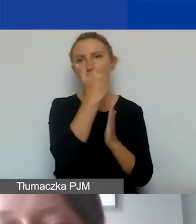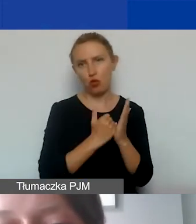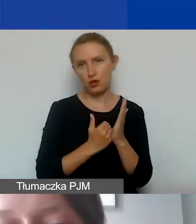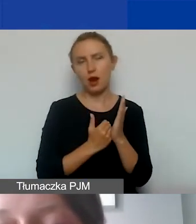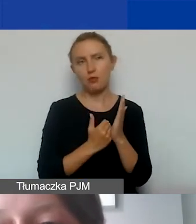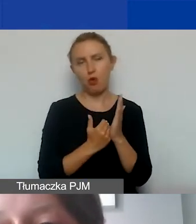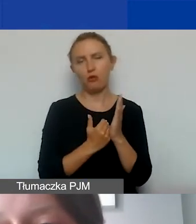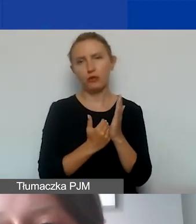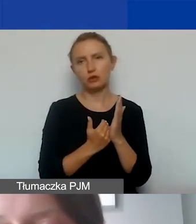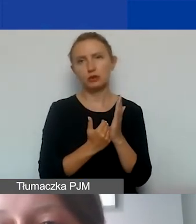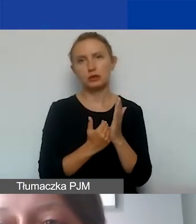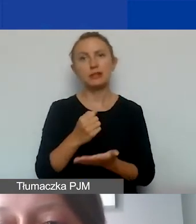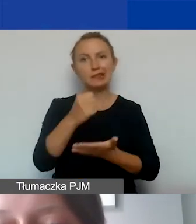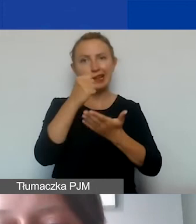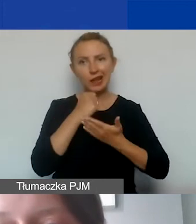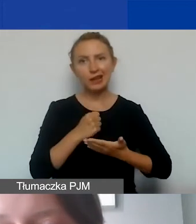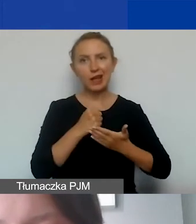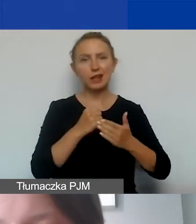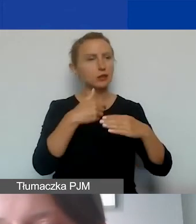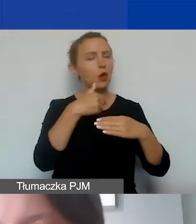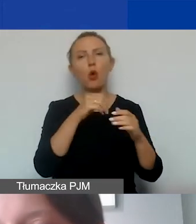żeby grant znalazł się na wyodrębnionym rachunku bankowym.